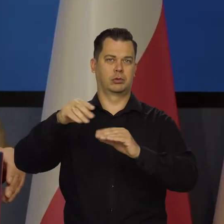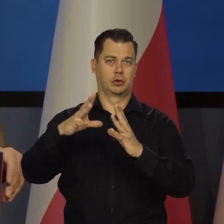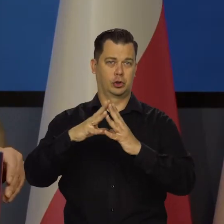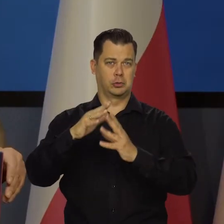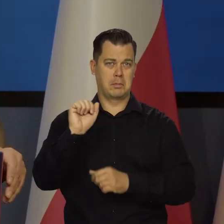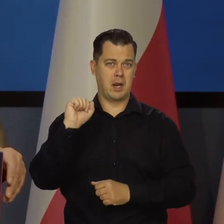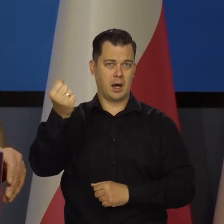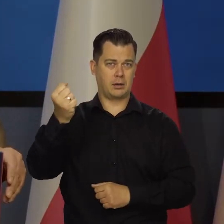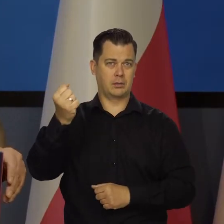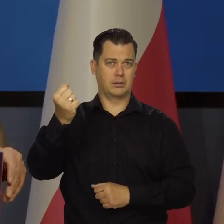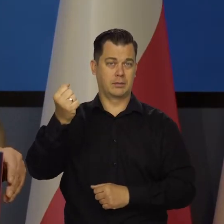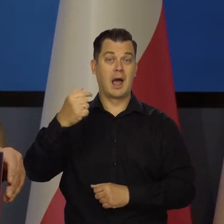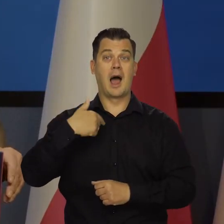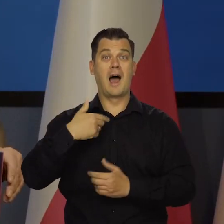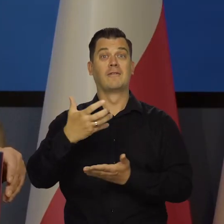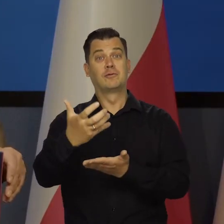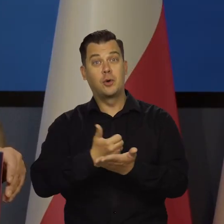a ani grosza od podatnika nie bierzemy.